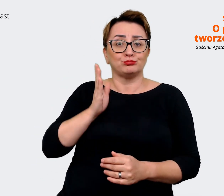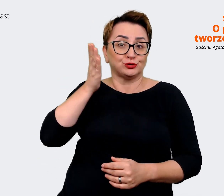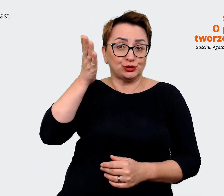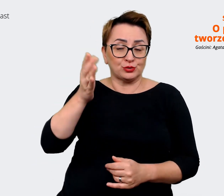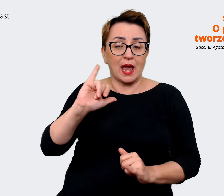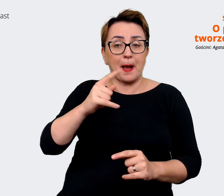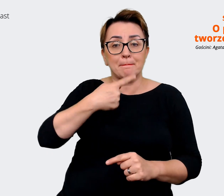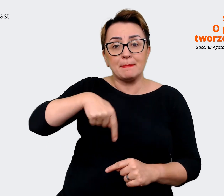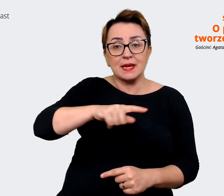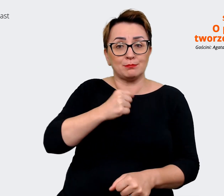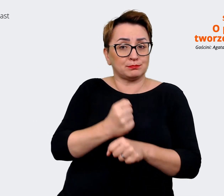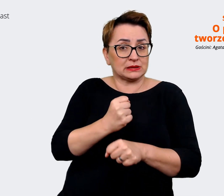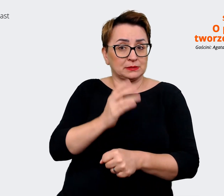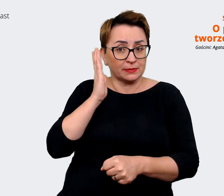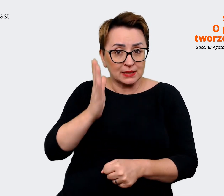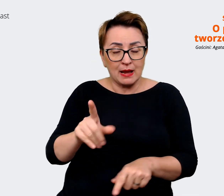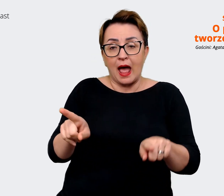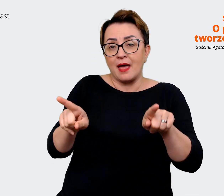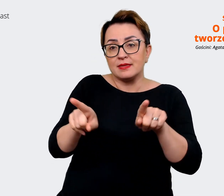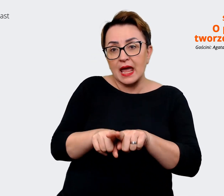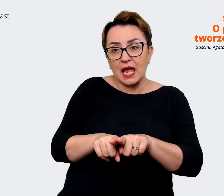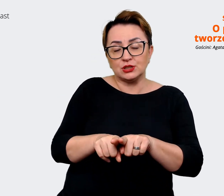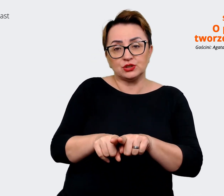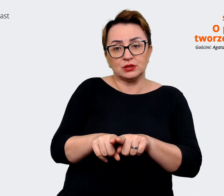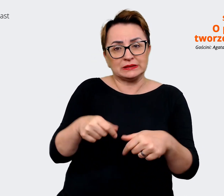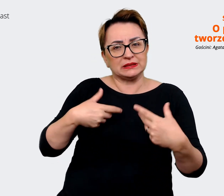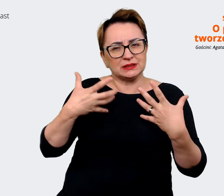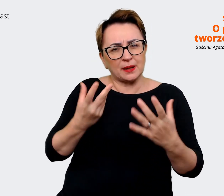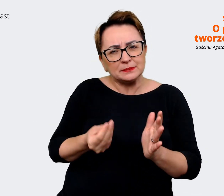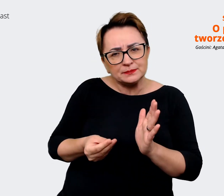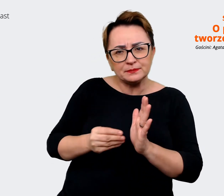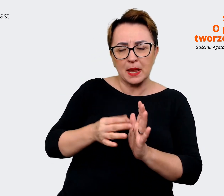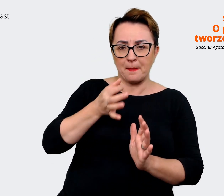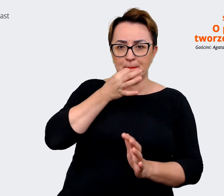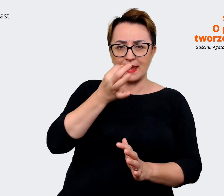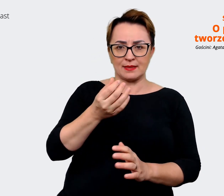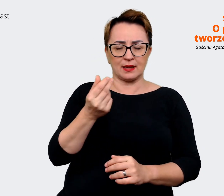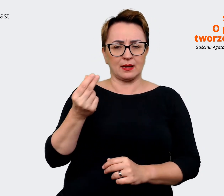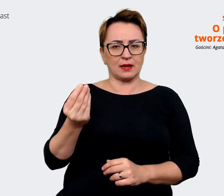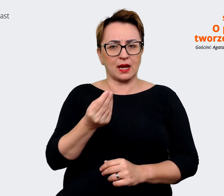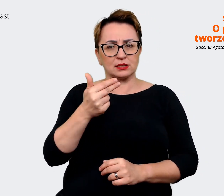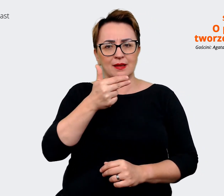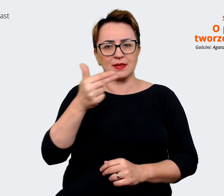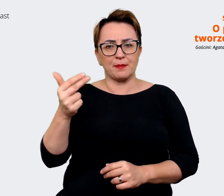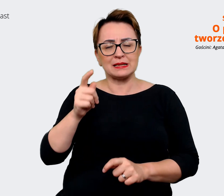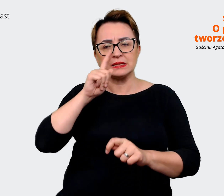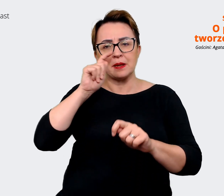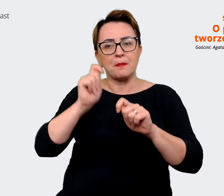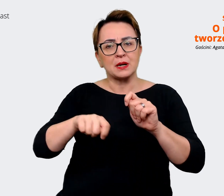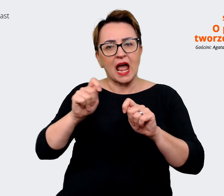tym pracować. I też chciałem dopytać o kwestię sprawdzania prawdziwości wypracowanych haseł,